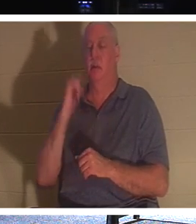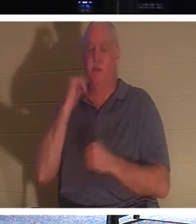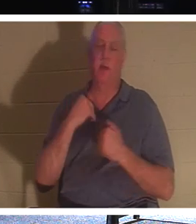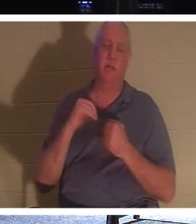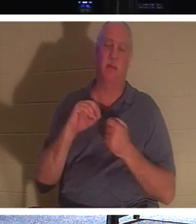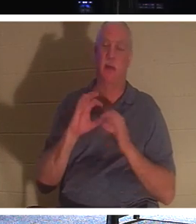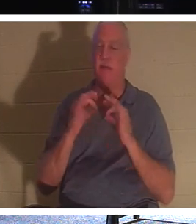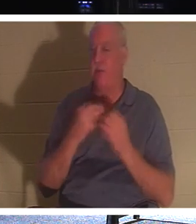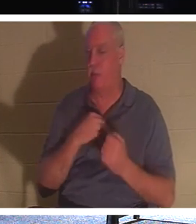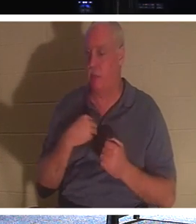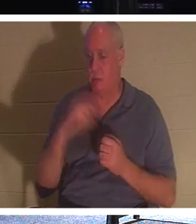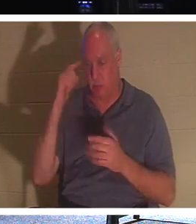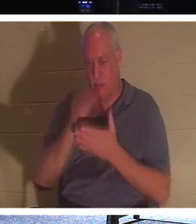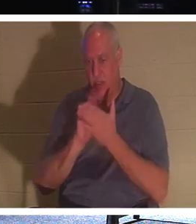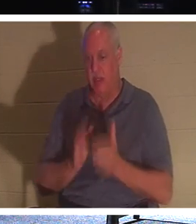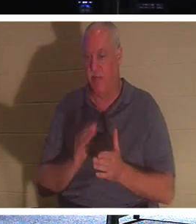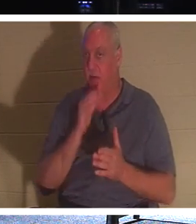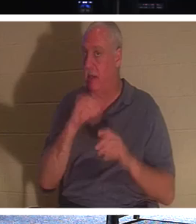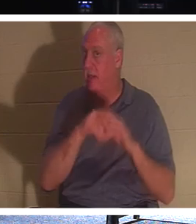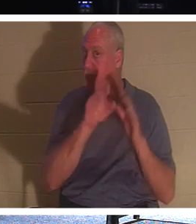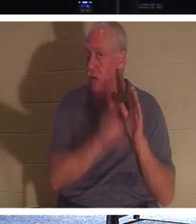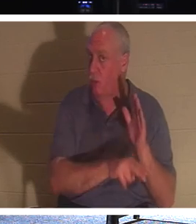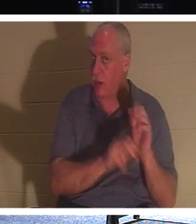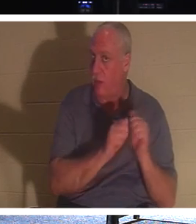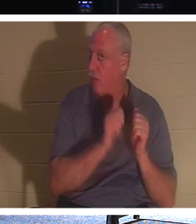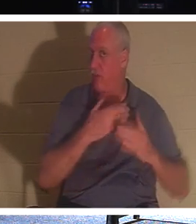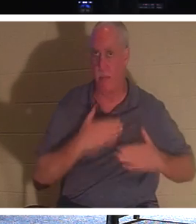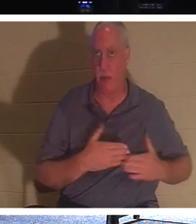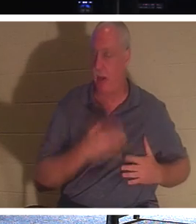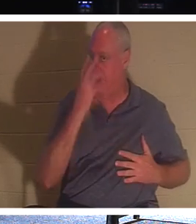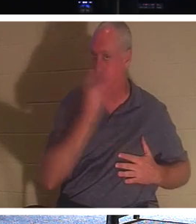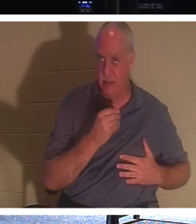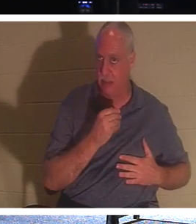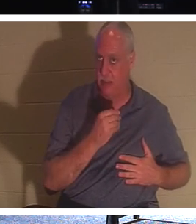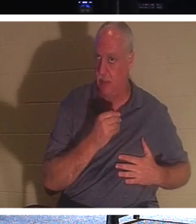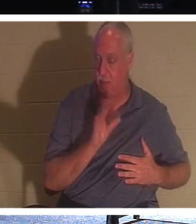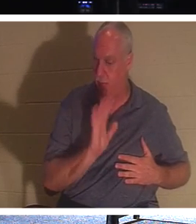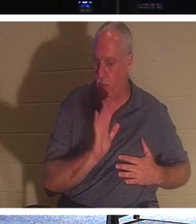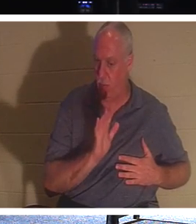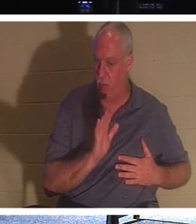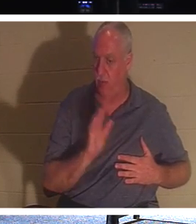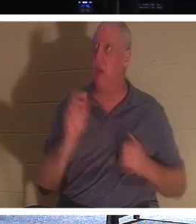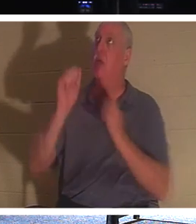땅속에 잠들어 의식이 없는 상태가 아닙니다. 아니요, 그들은 주님과 함께 있습니다! 이것이